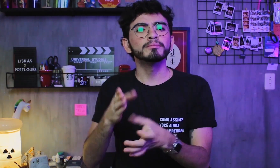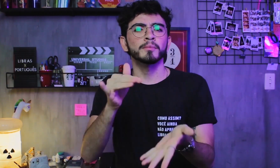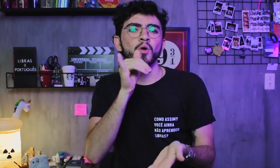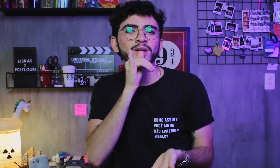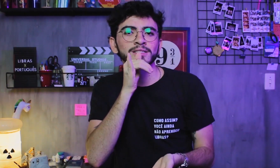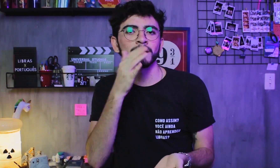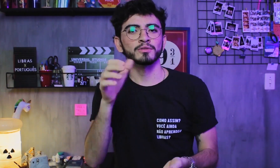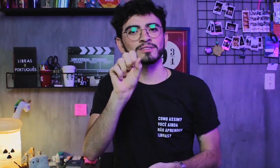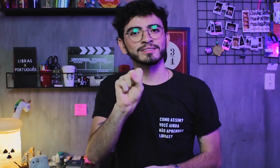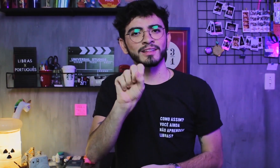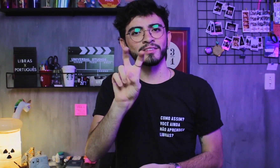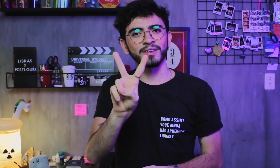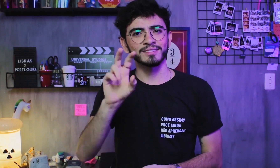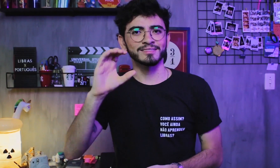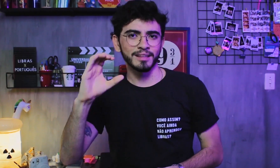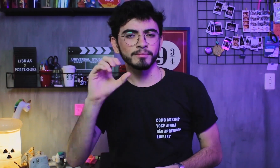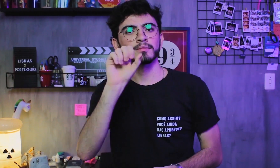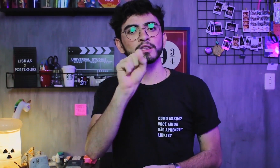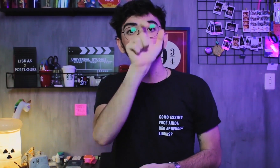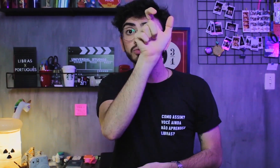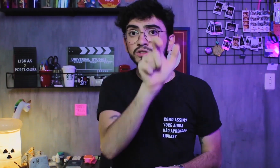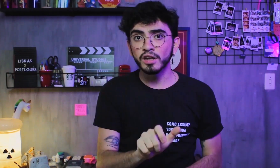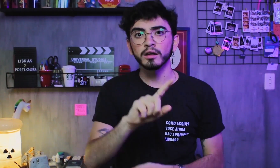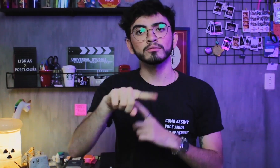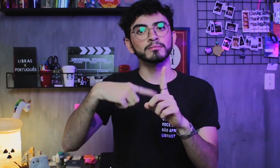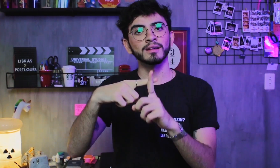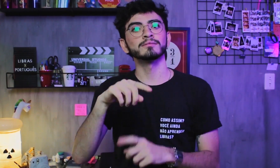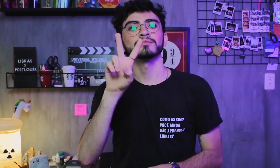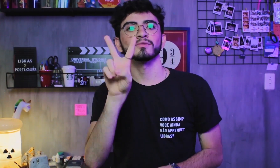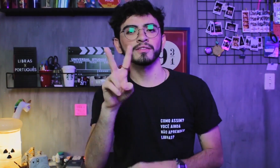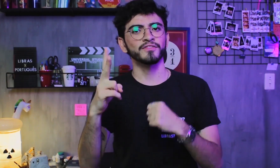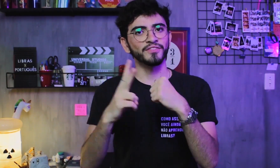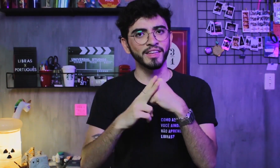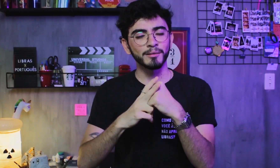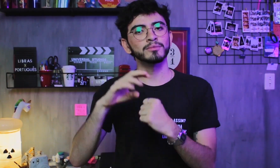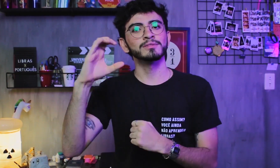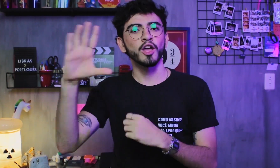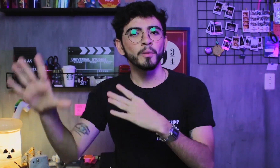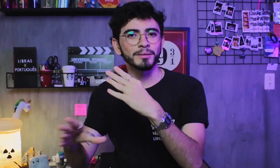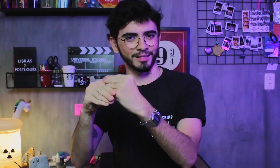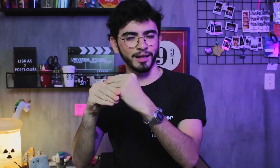estrutura suas frases em (SVC), sujeito + verbo + complemento